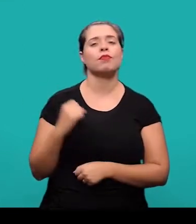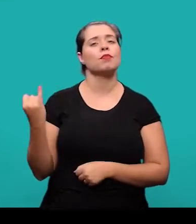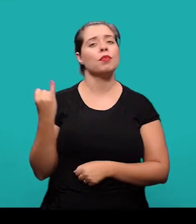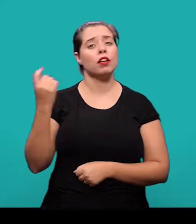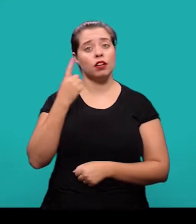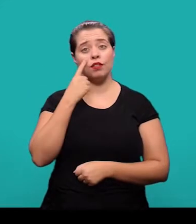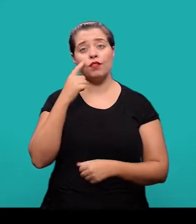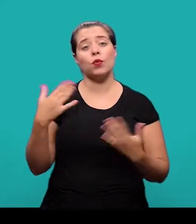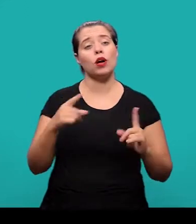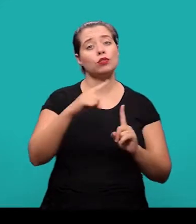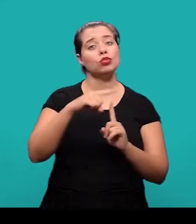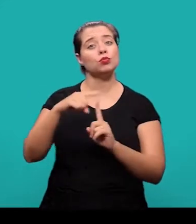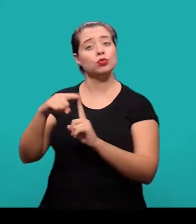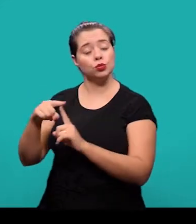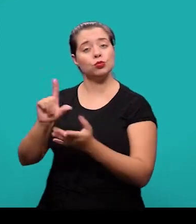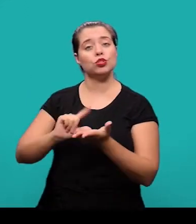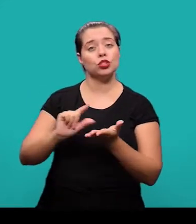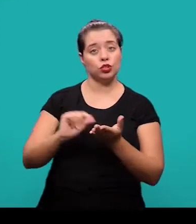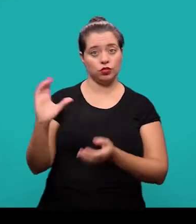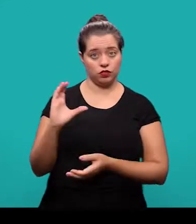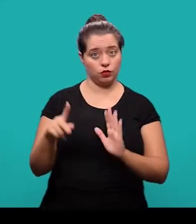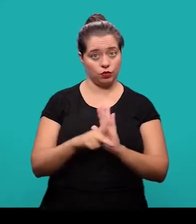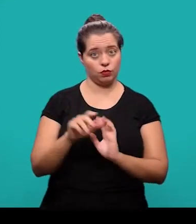quais são os tipos de artigos científicos identificados pela ABNT.